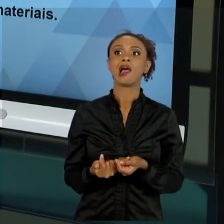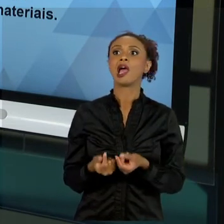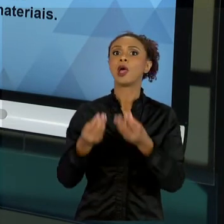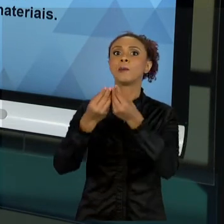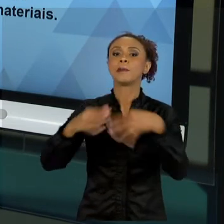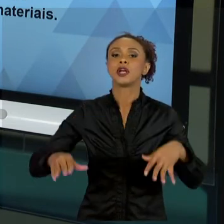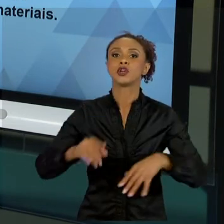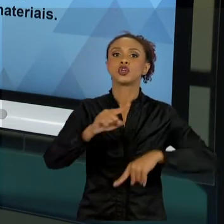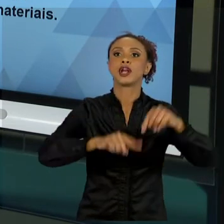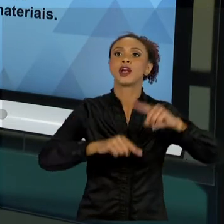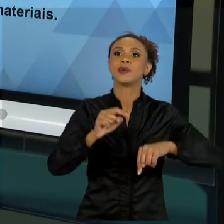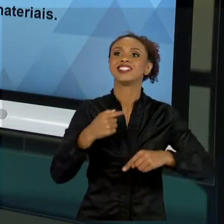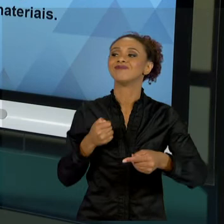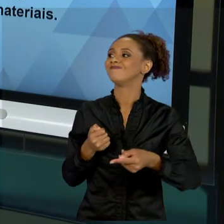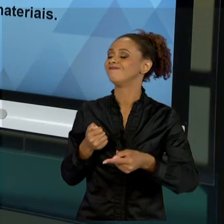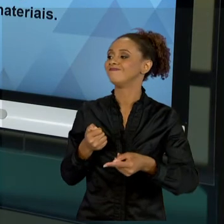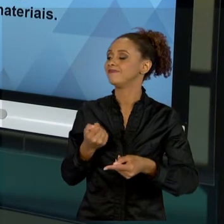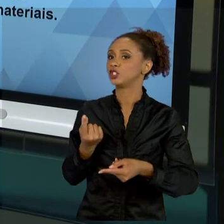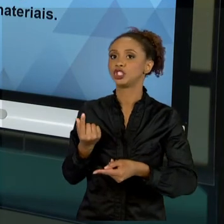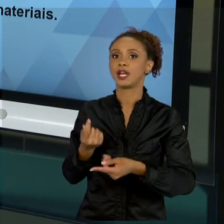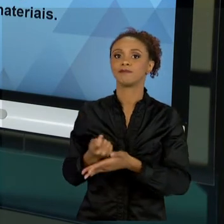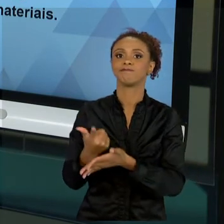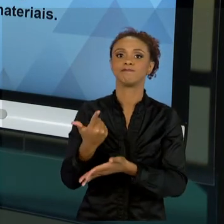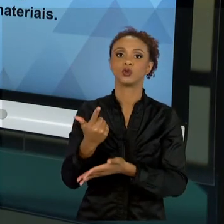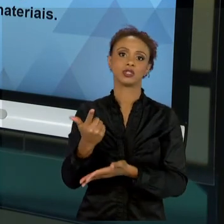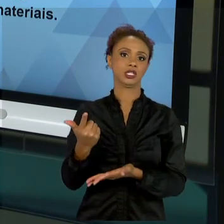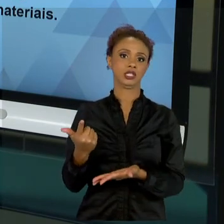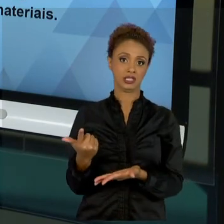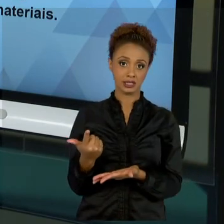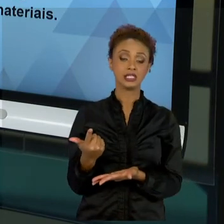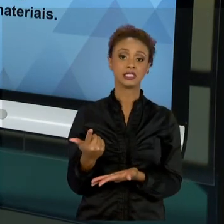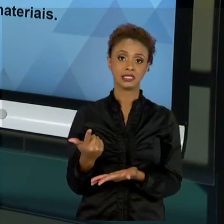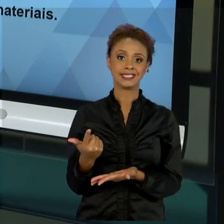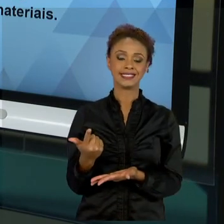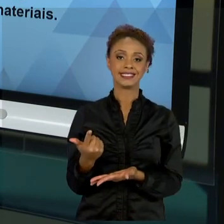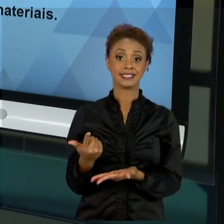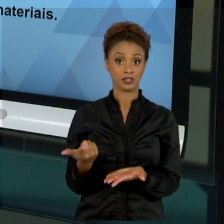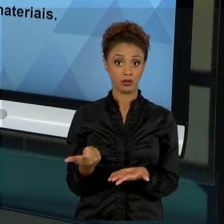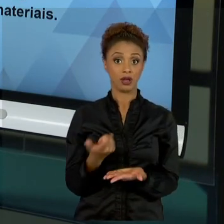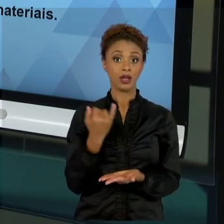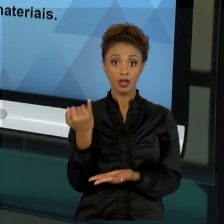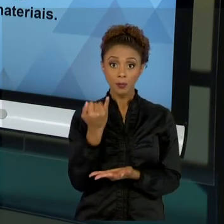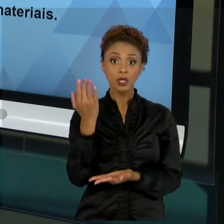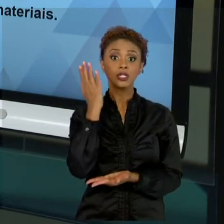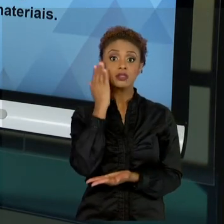ENTENDIMENTO DE QUE O MATERIAL, QUE EU VOU TRADUZIR DE UMA MANEIRA MAIS GENÉRICA, OS NOSSOS